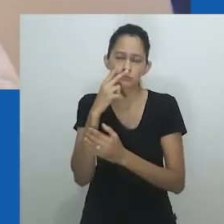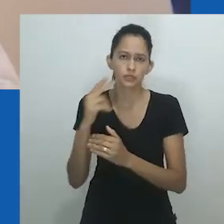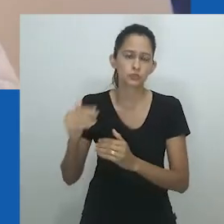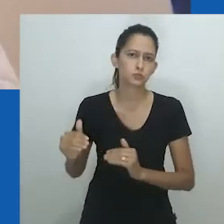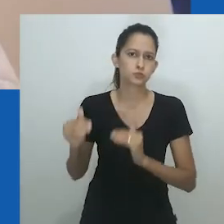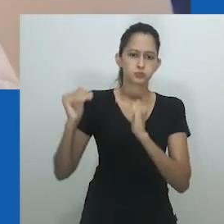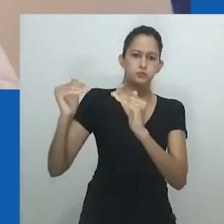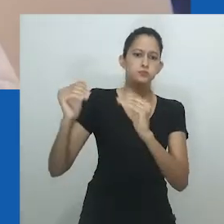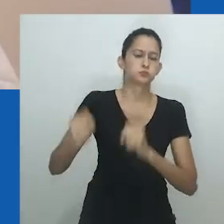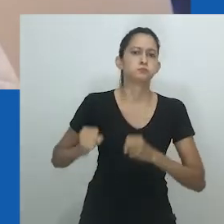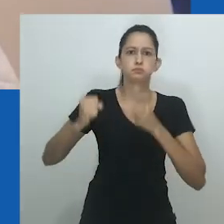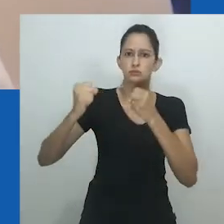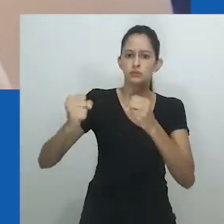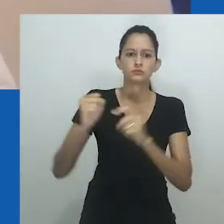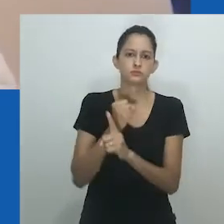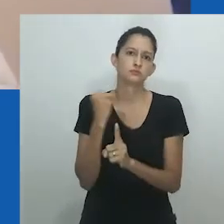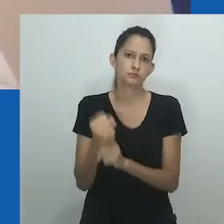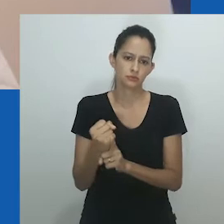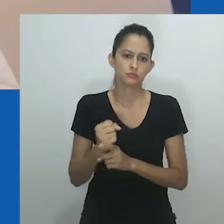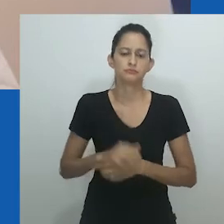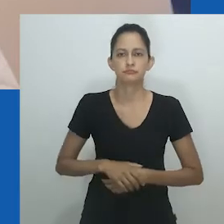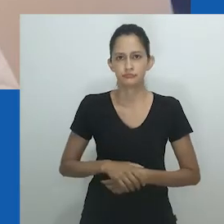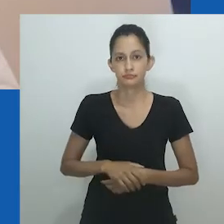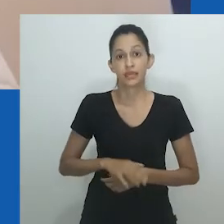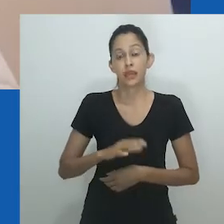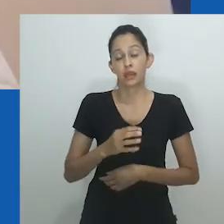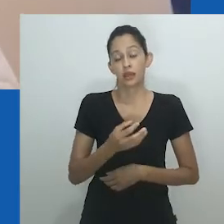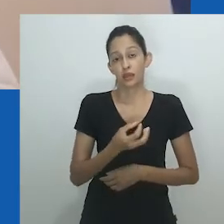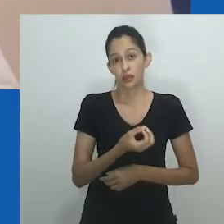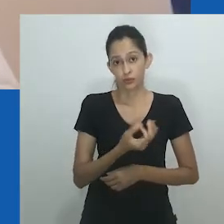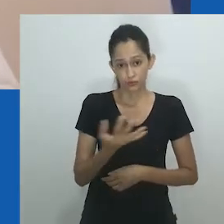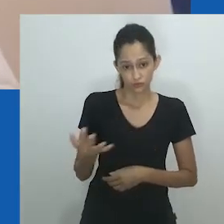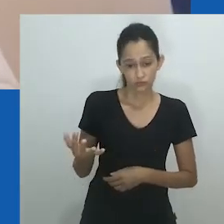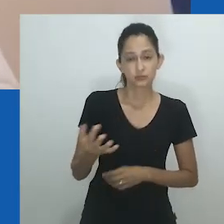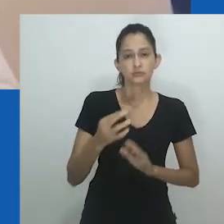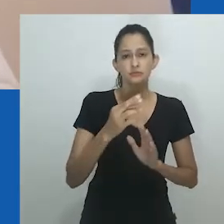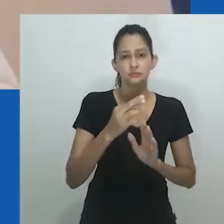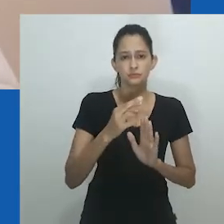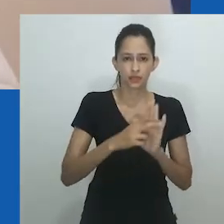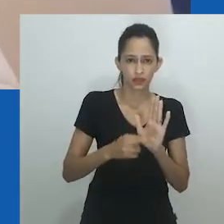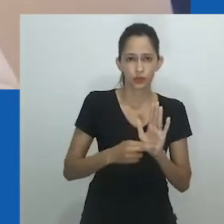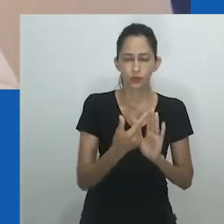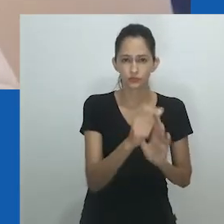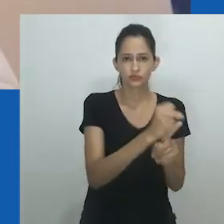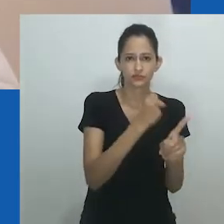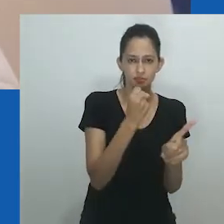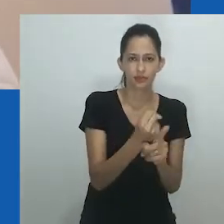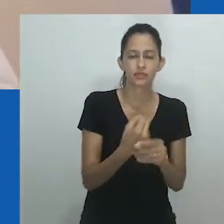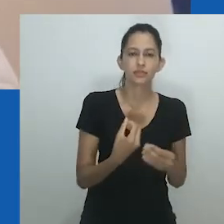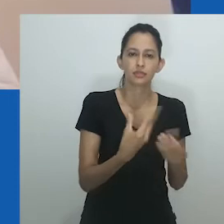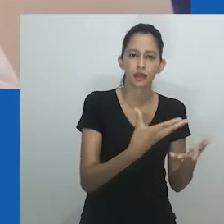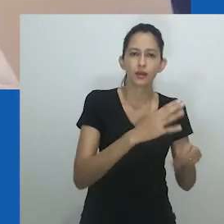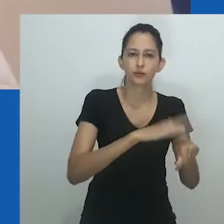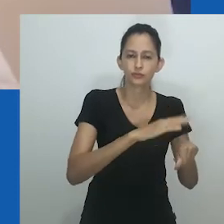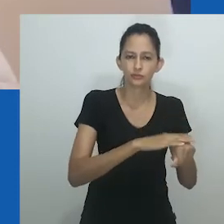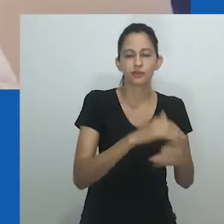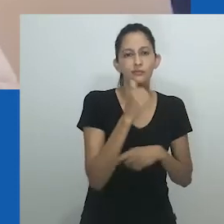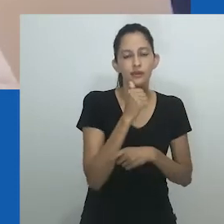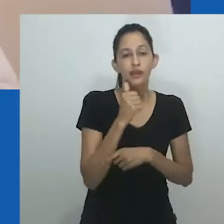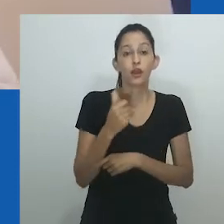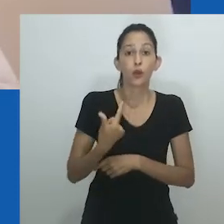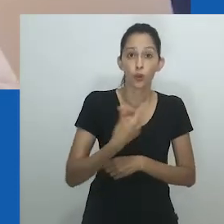Esses níveis de poder e emancipação econômica liberavam as mulheres ricas das responsabilidades domésticas, pois podiam se casar e ter esposas.